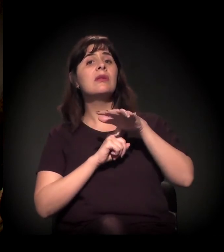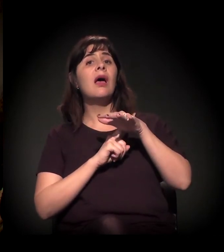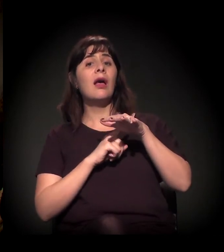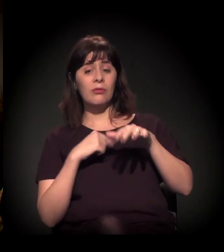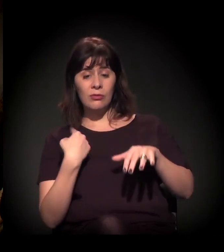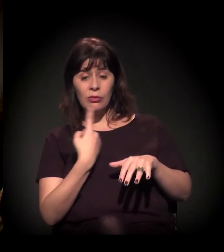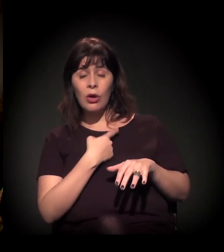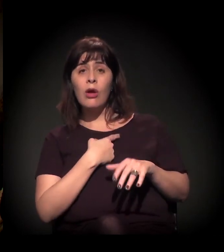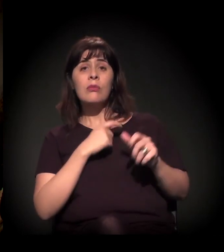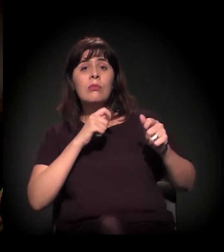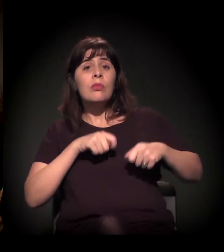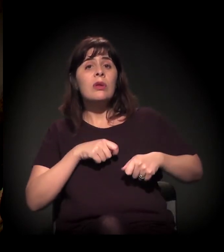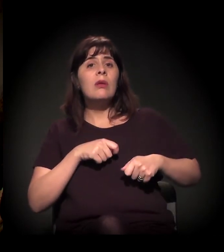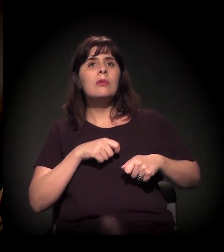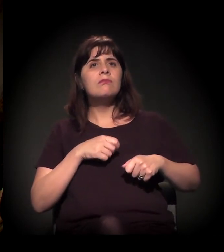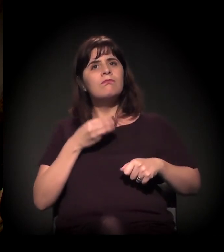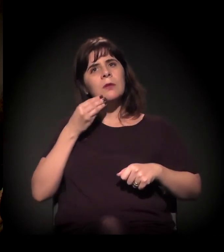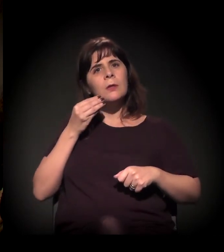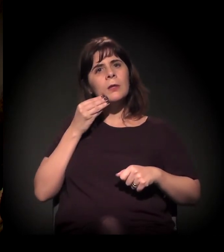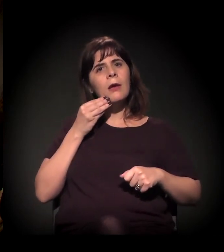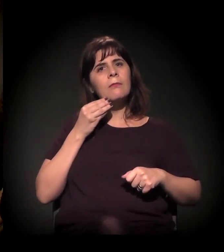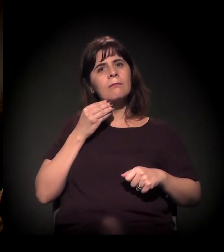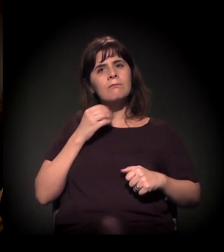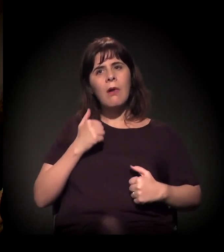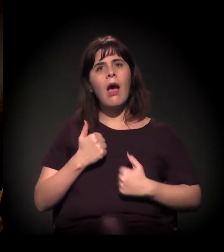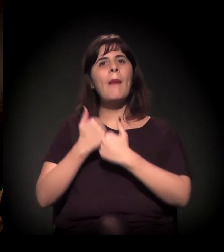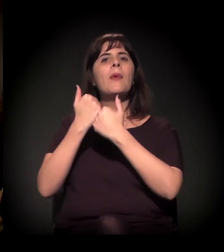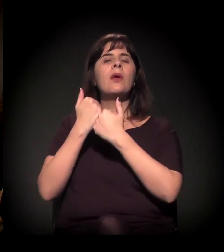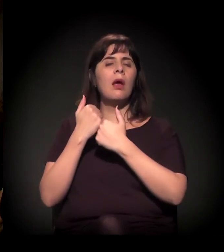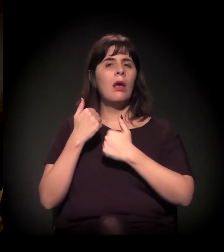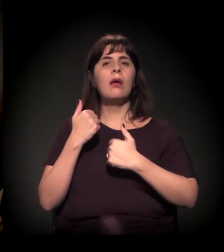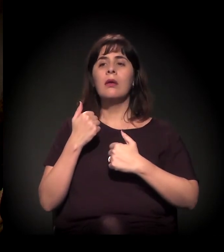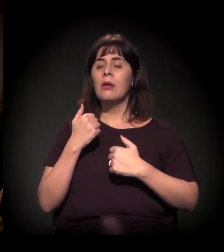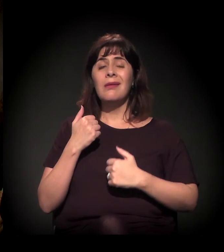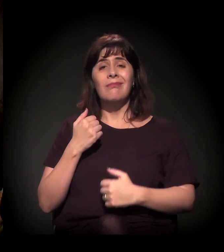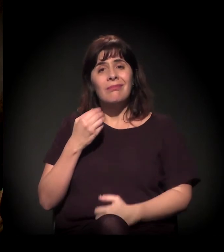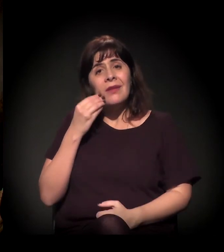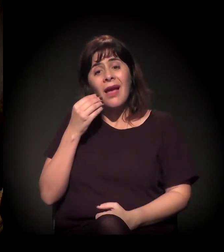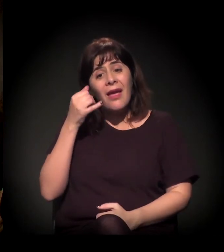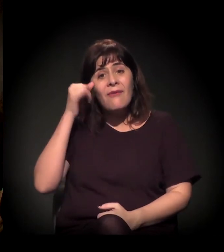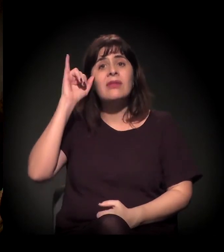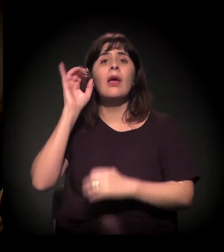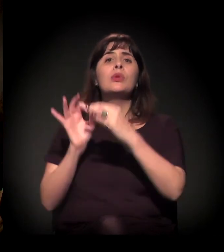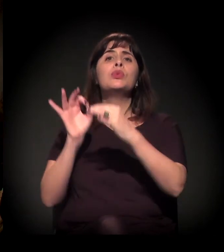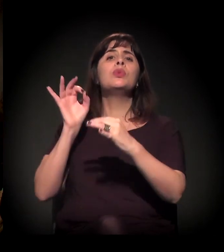não sejam tão lenientes ou corruptos no processo de gentrificação,